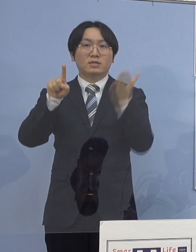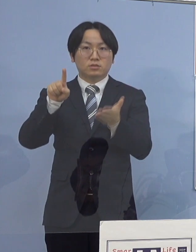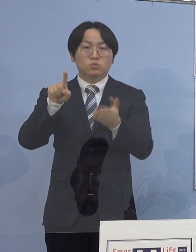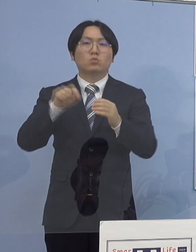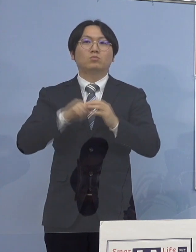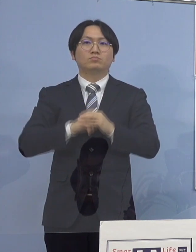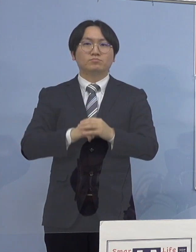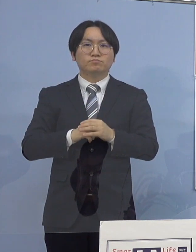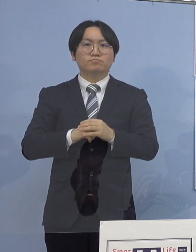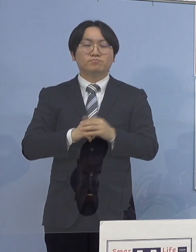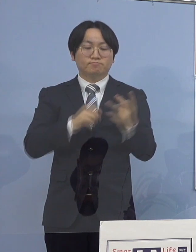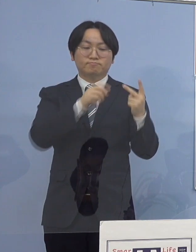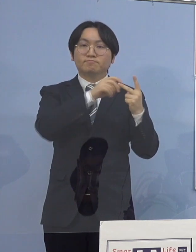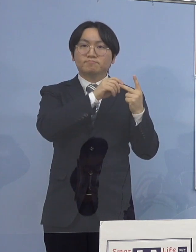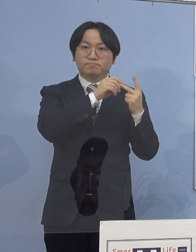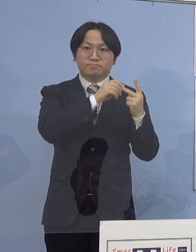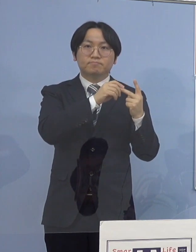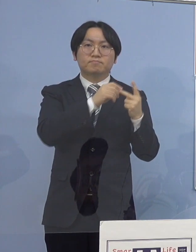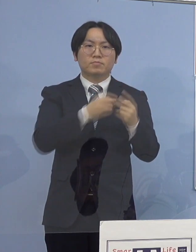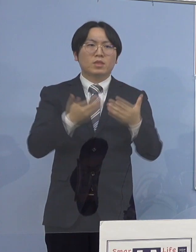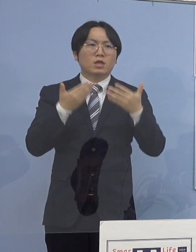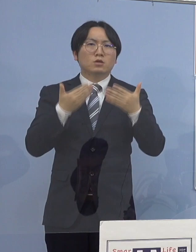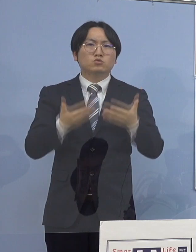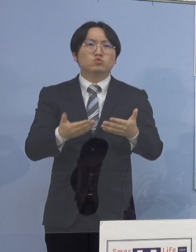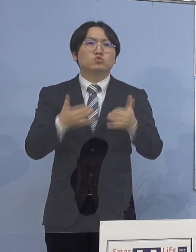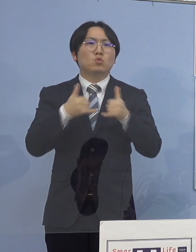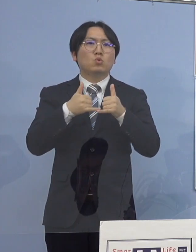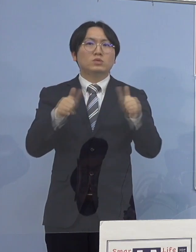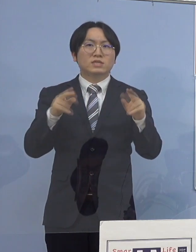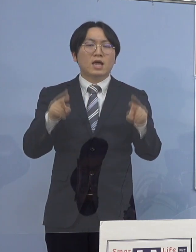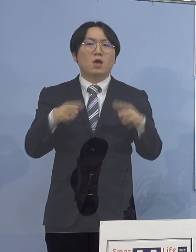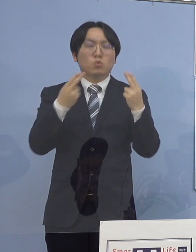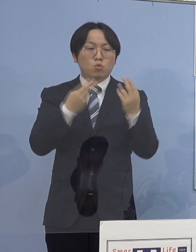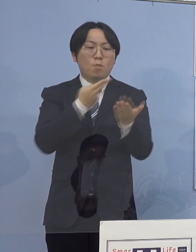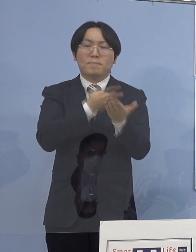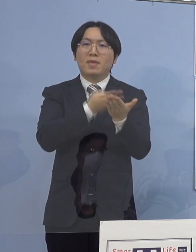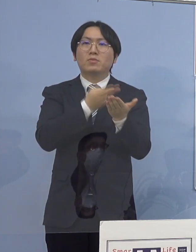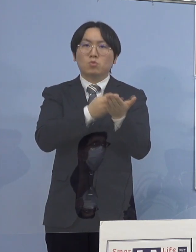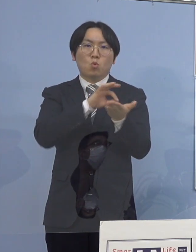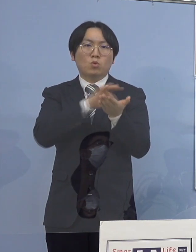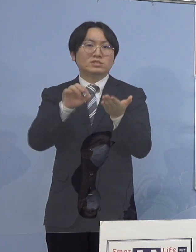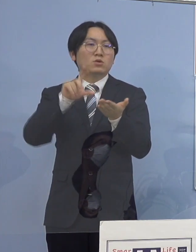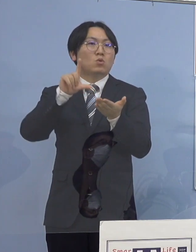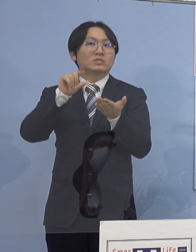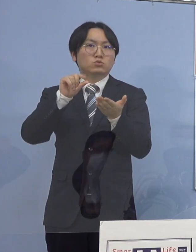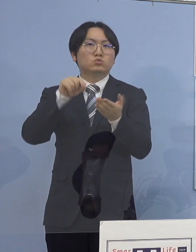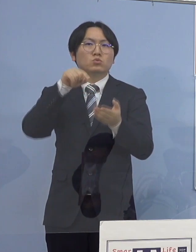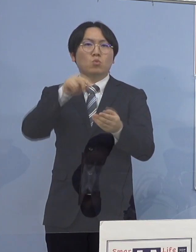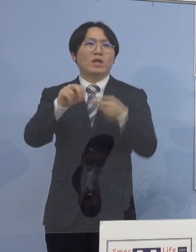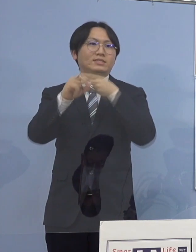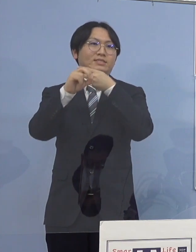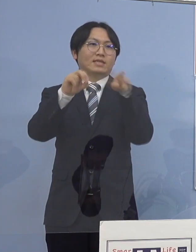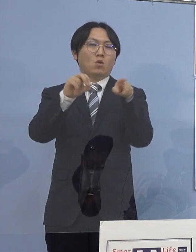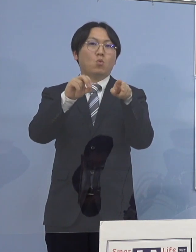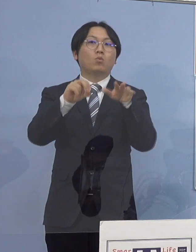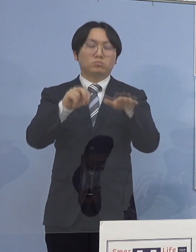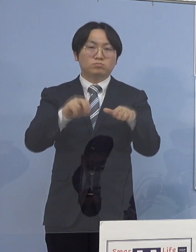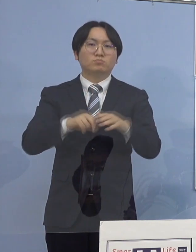2つ目、重症者用病床の使用率 こちらはゼロとなります